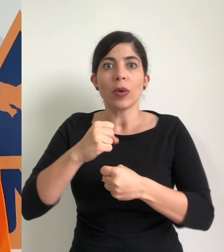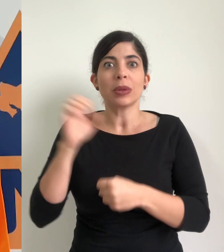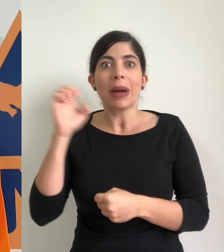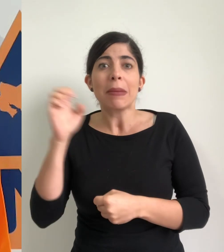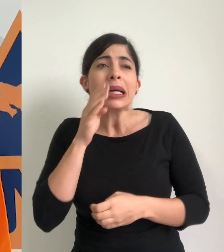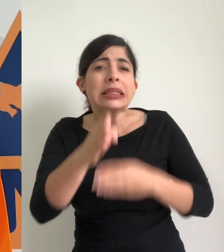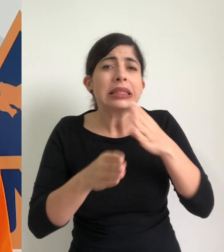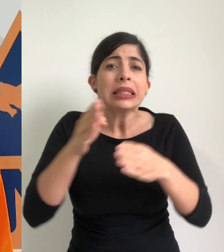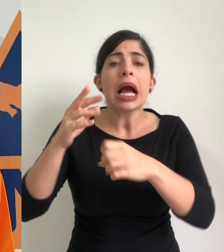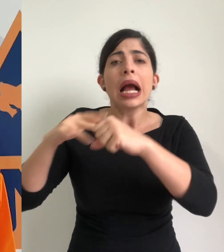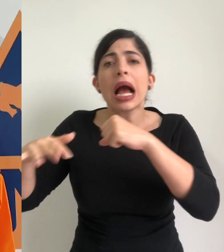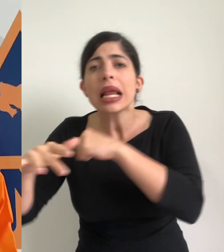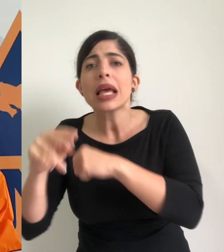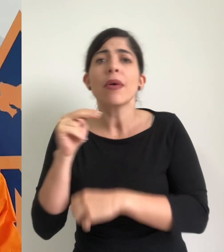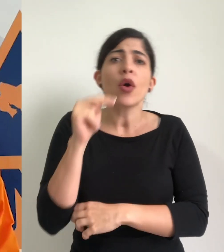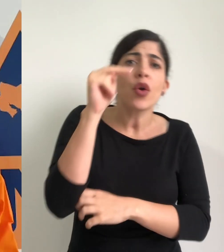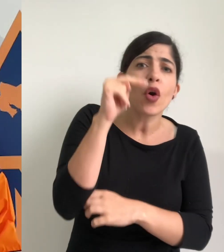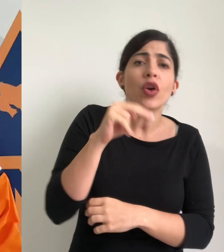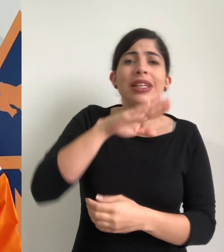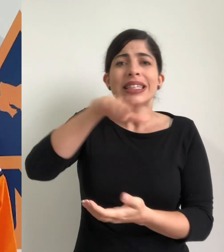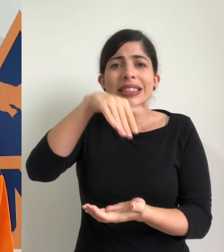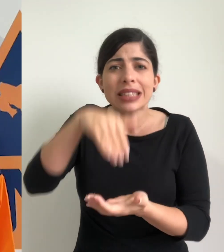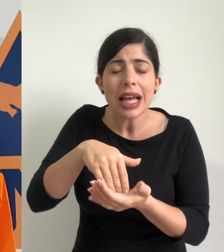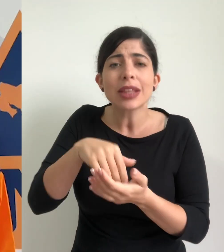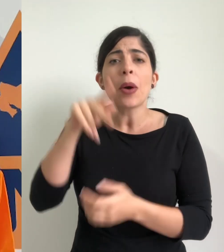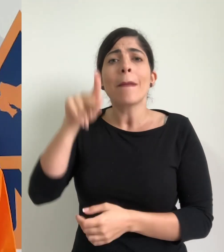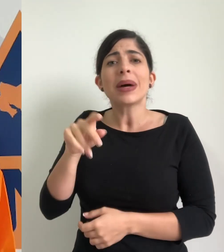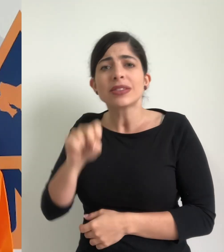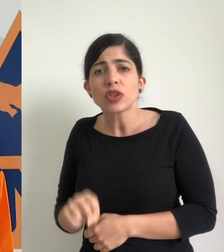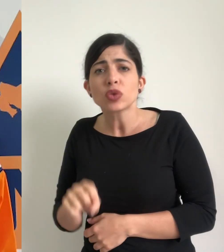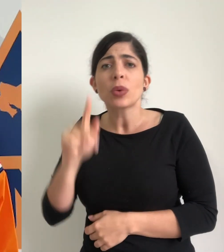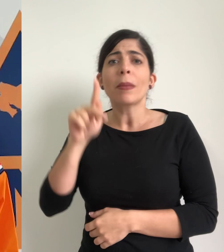comités municipales de emergencia del caribe, de la zona norte, del valle central, del pacífico sur